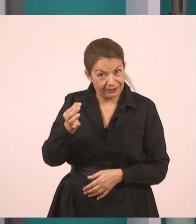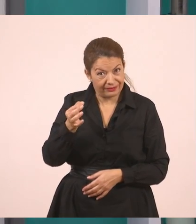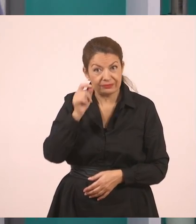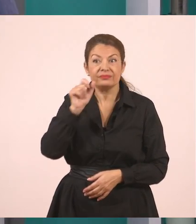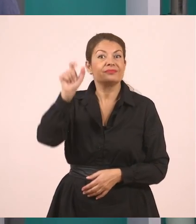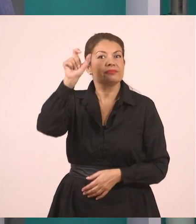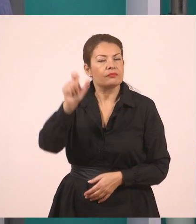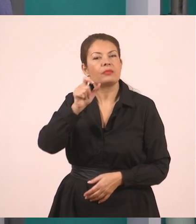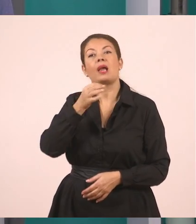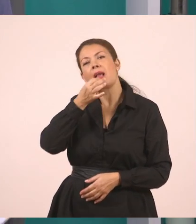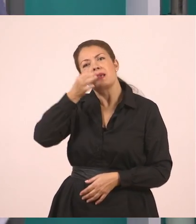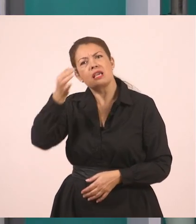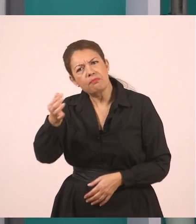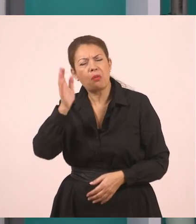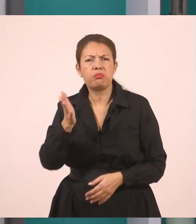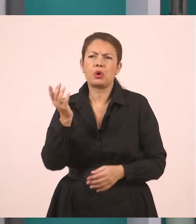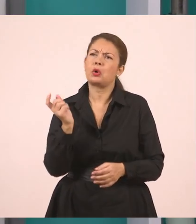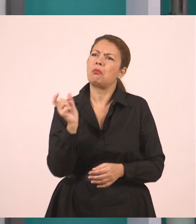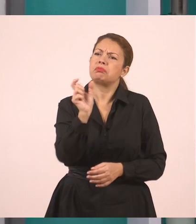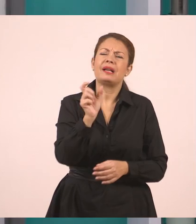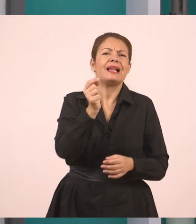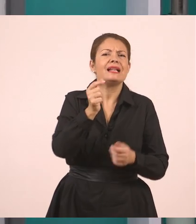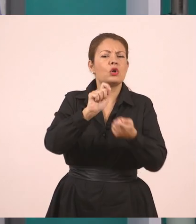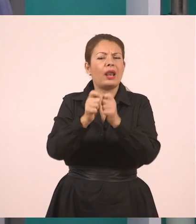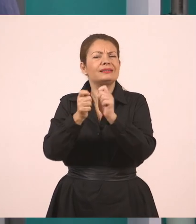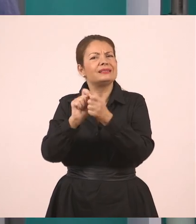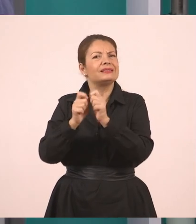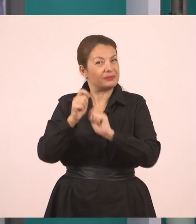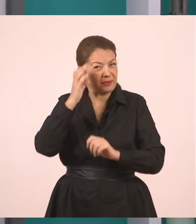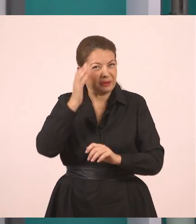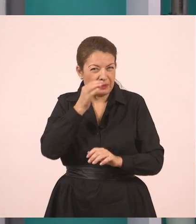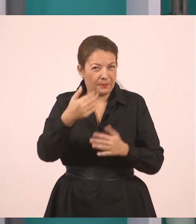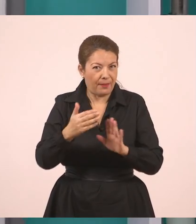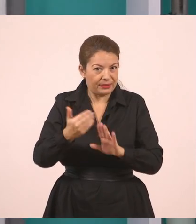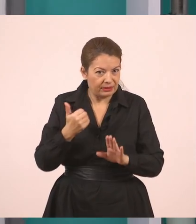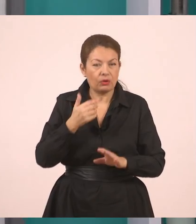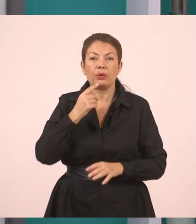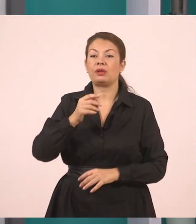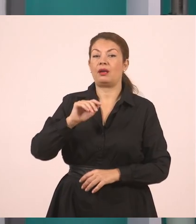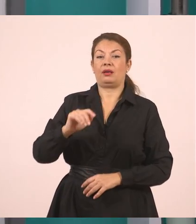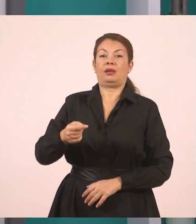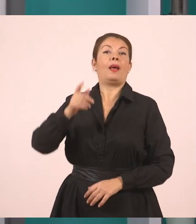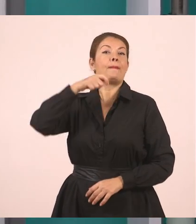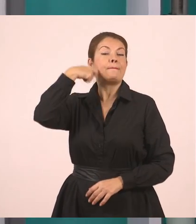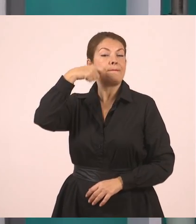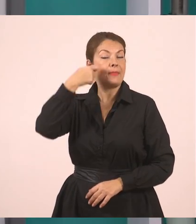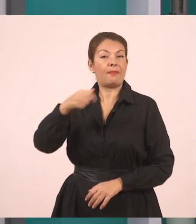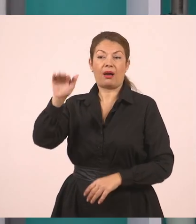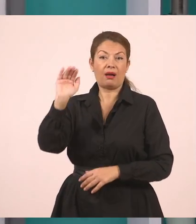που σας είπα πριν, ότι μπορώ να προσθέσω ρήματα, μπορώ να προσθέσω συνδέσμους, να αλλάξω κάποια πραγματάκια. Η μητέρα ρώτησε τον Γιάννη πού θα πάει διακοπές...